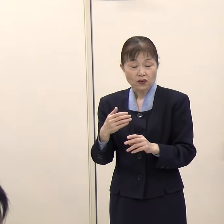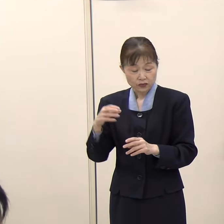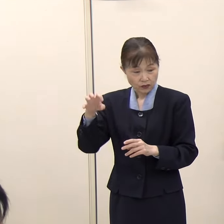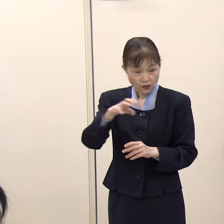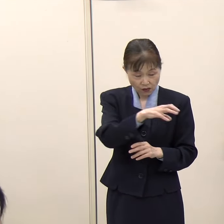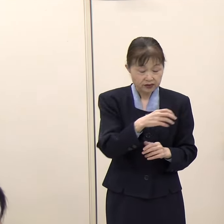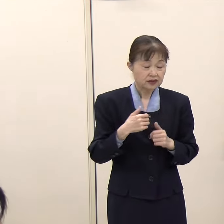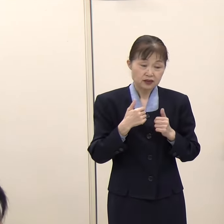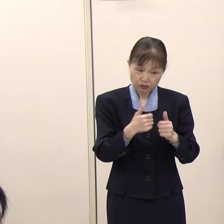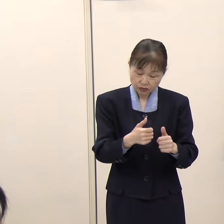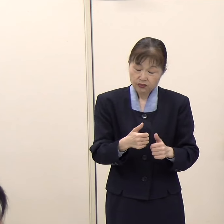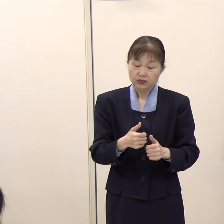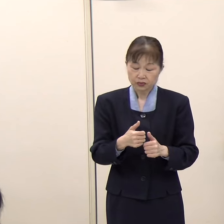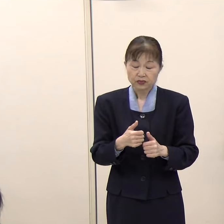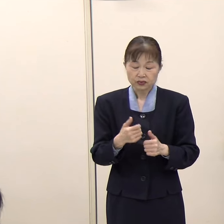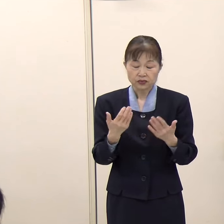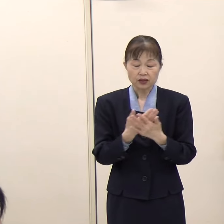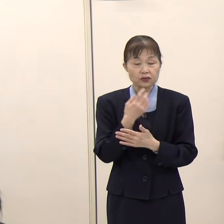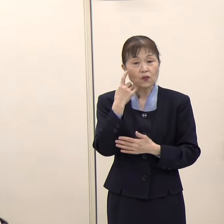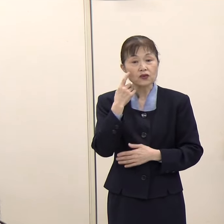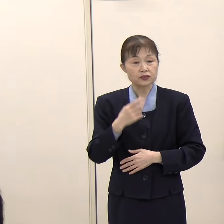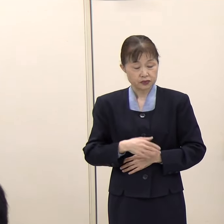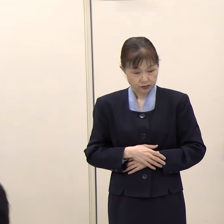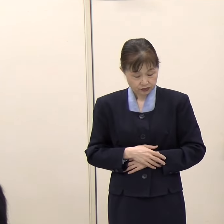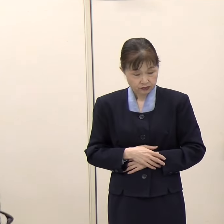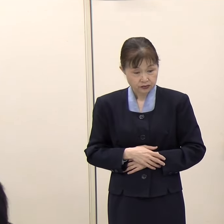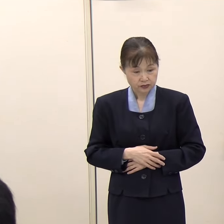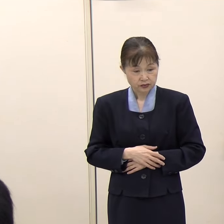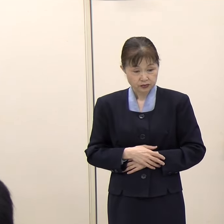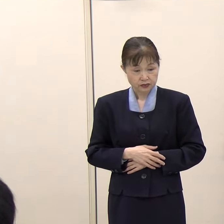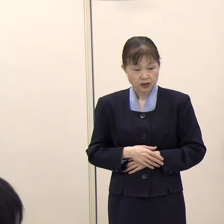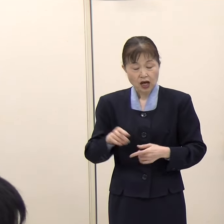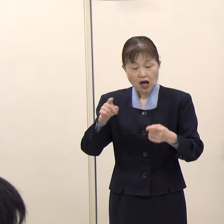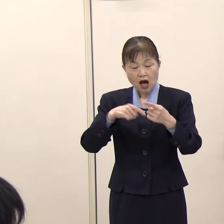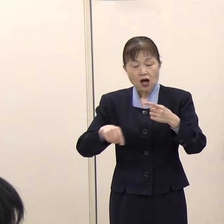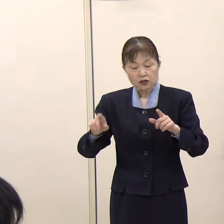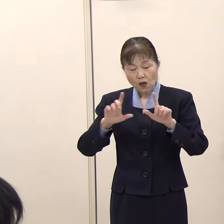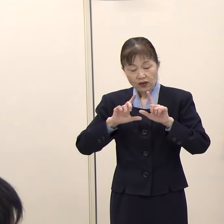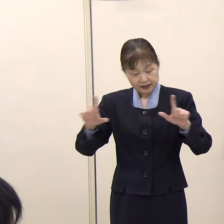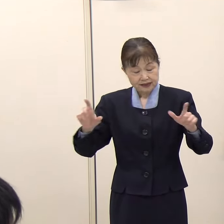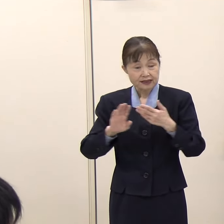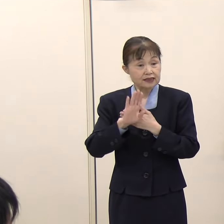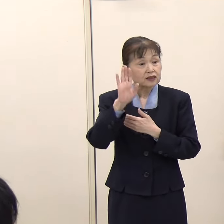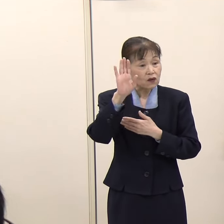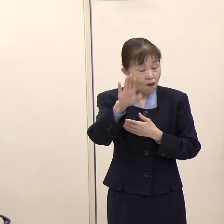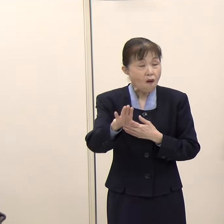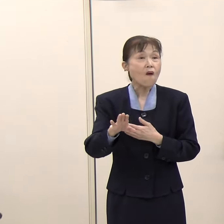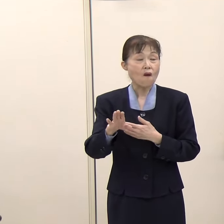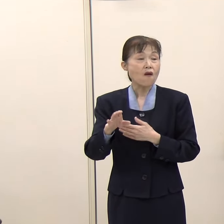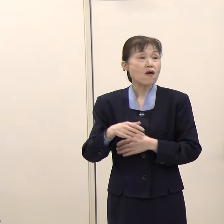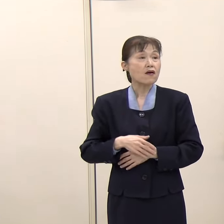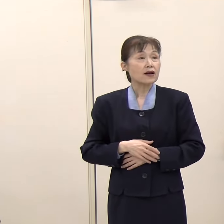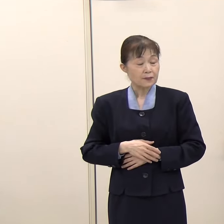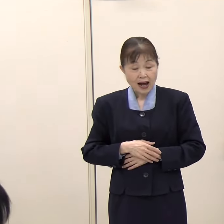（毎日新聞）今後、公示以降、集会や街頭で応援するとか色々な方法があると思いますが、